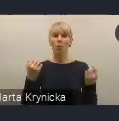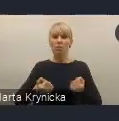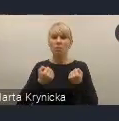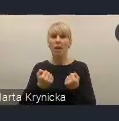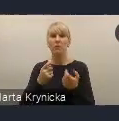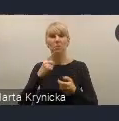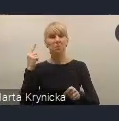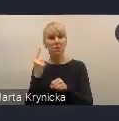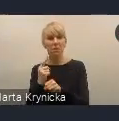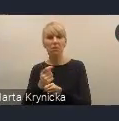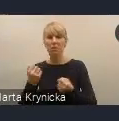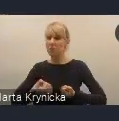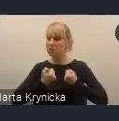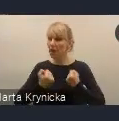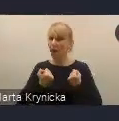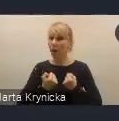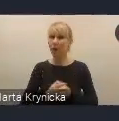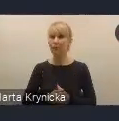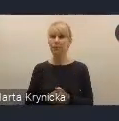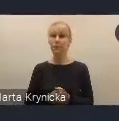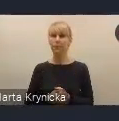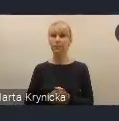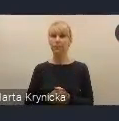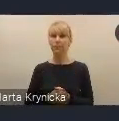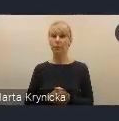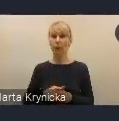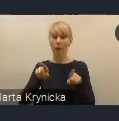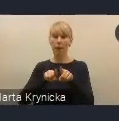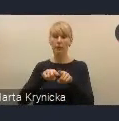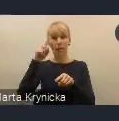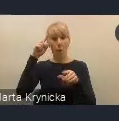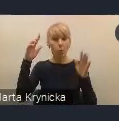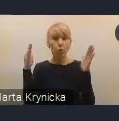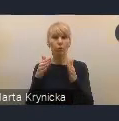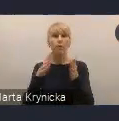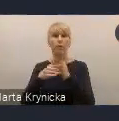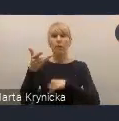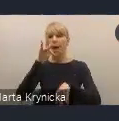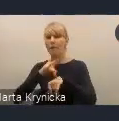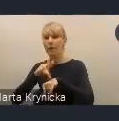a z drugiej strony koncentrować się na efektywności realizowanych celów